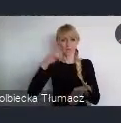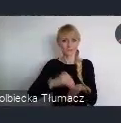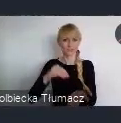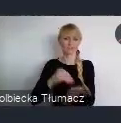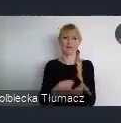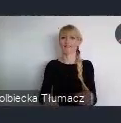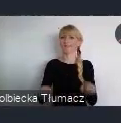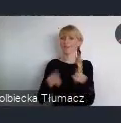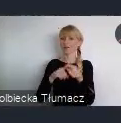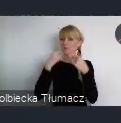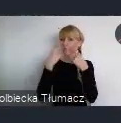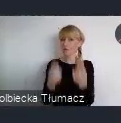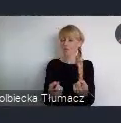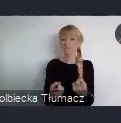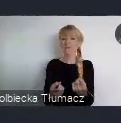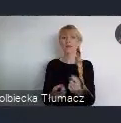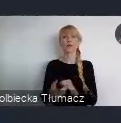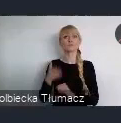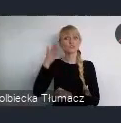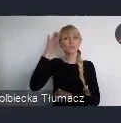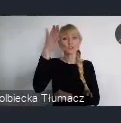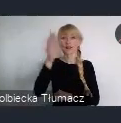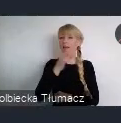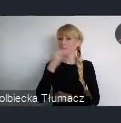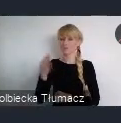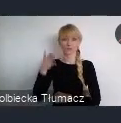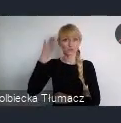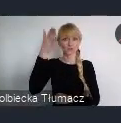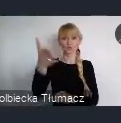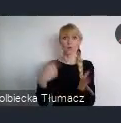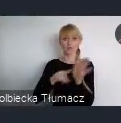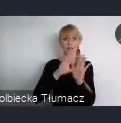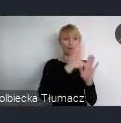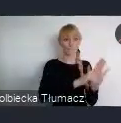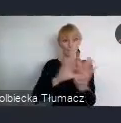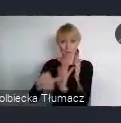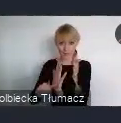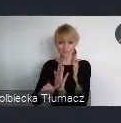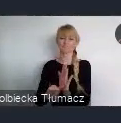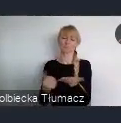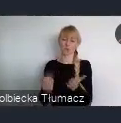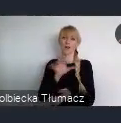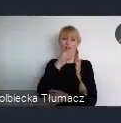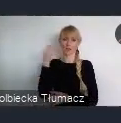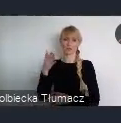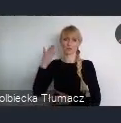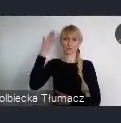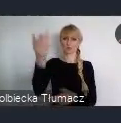że lepsza przyszłość miast, to przyszłość miast dla każdego niezależnie od stopnia sprawności.